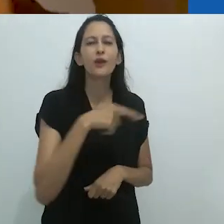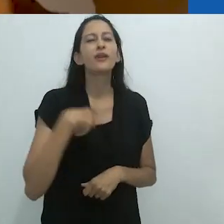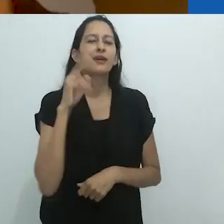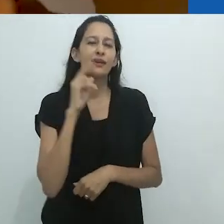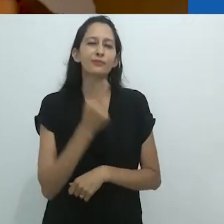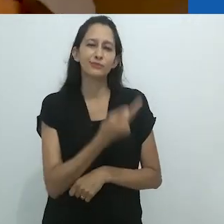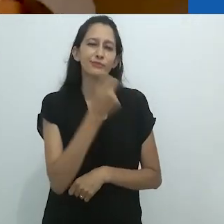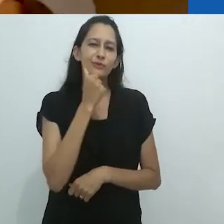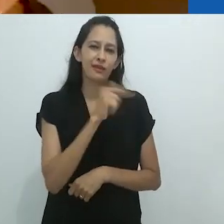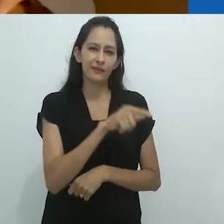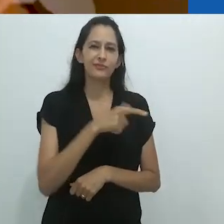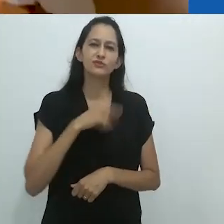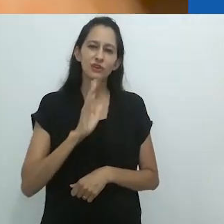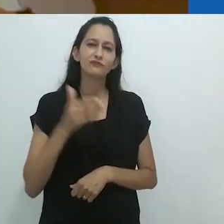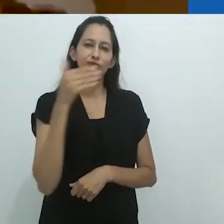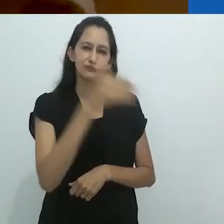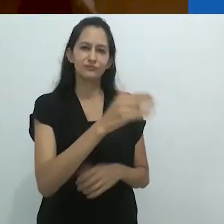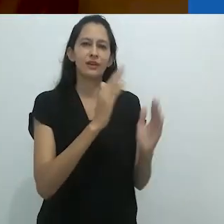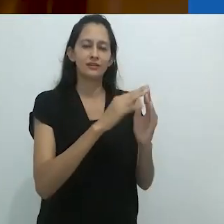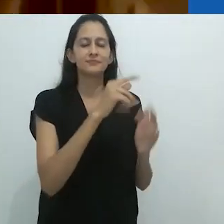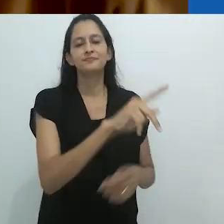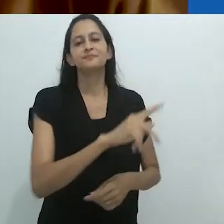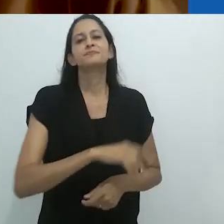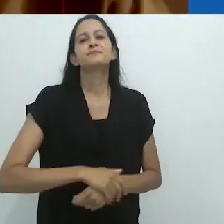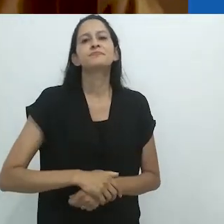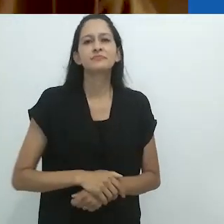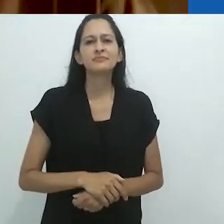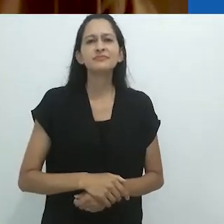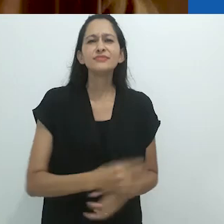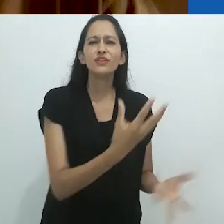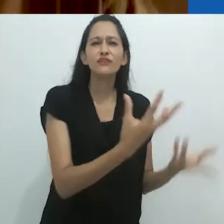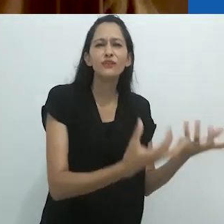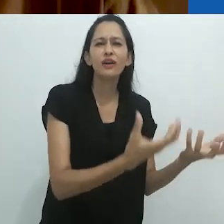Lembro-me de uma mulher com quem estive porque seu fogão